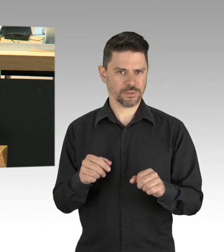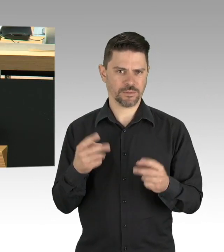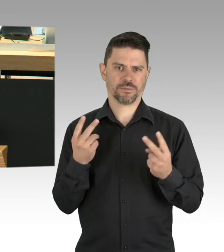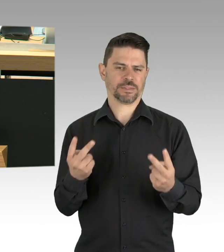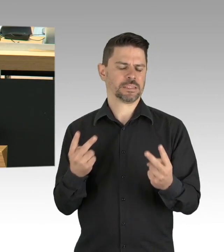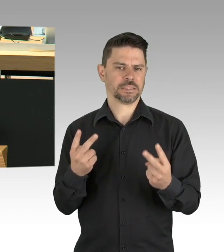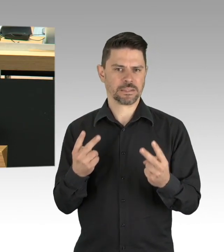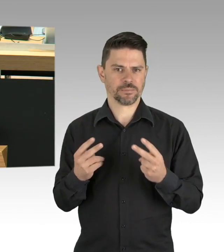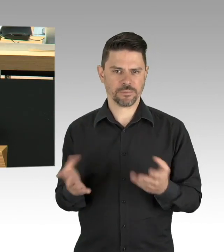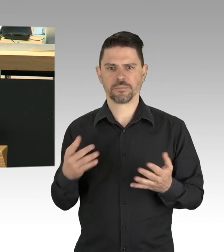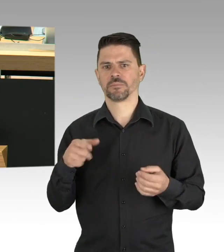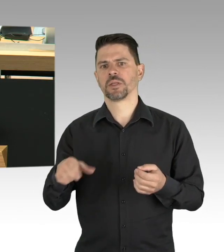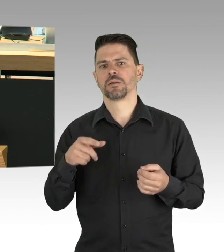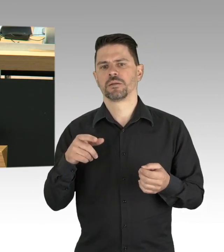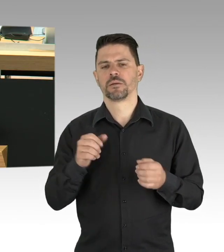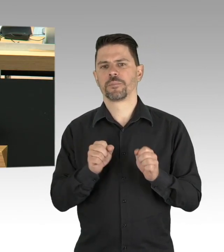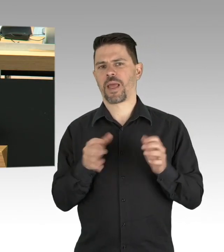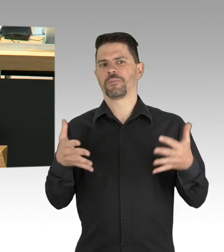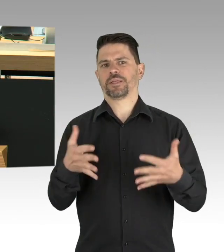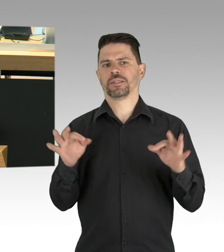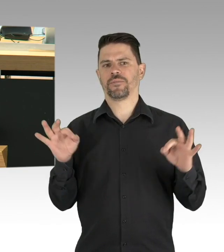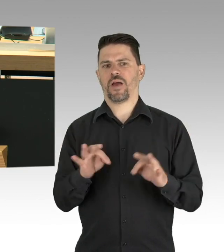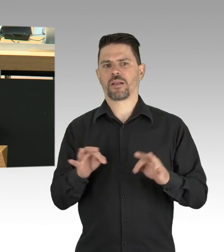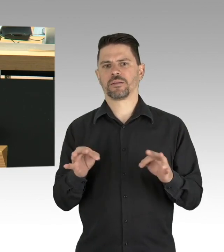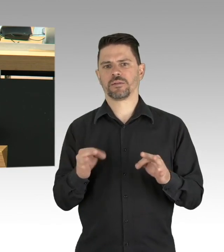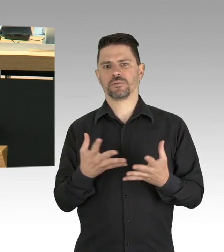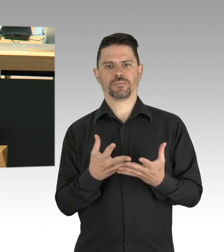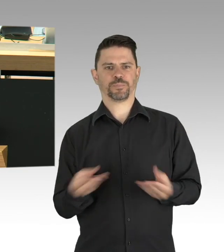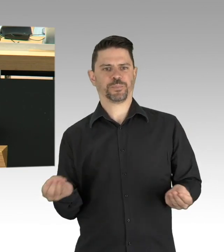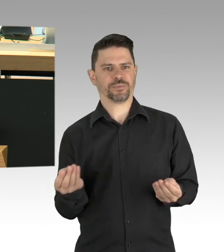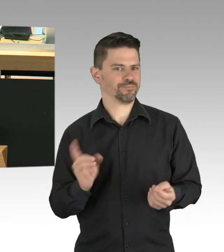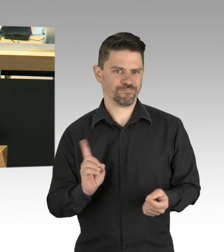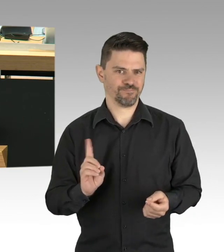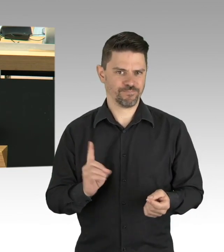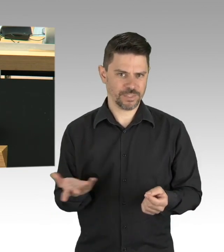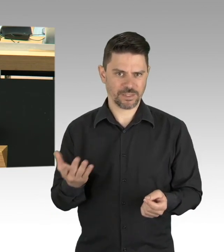ein Wiederanstieg der Fallzahlen muss verhindert werden. Und dazu brauchen wir mehr Infektionstests